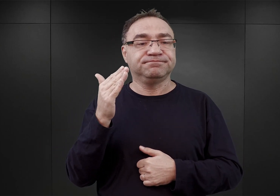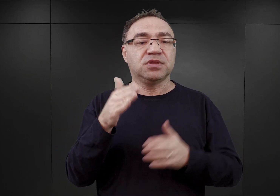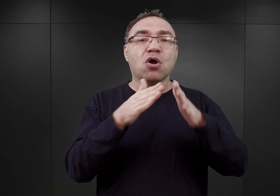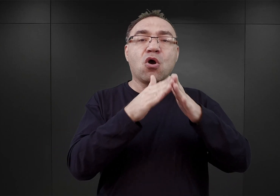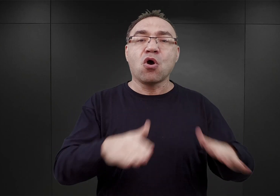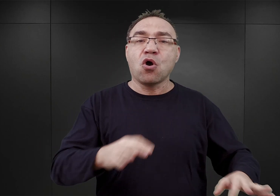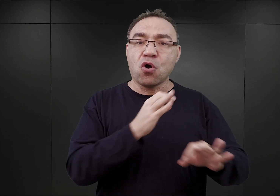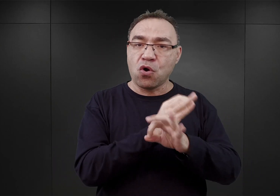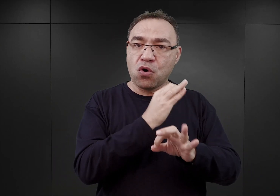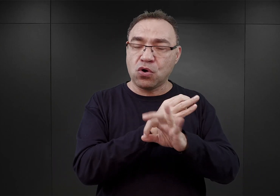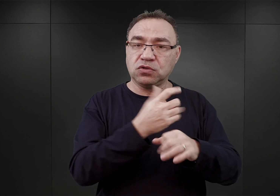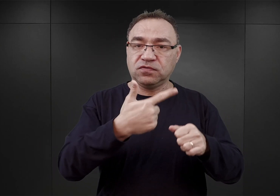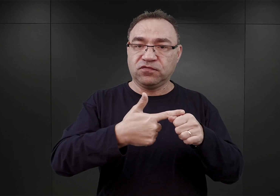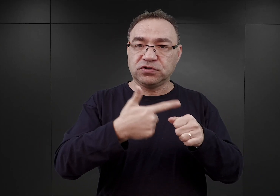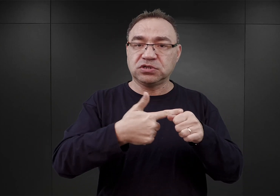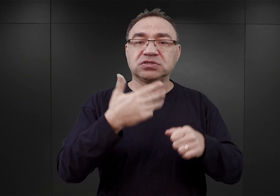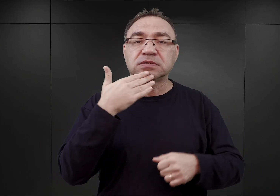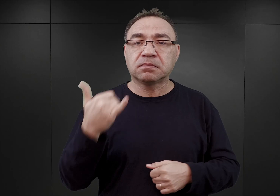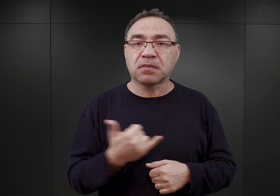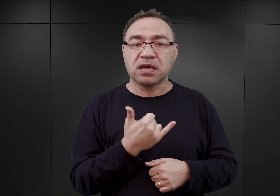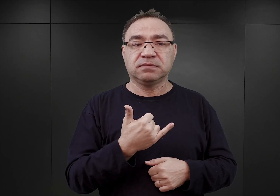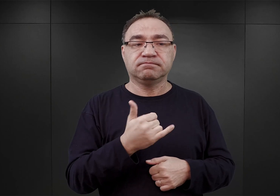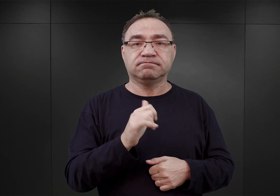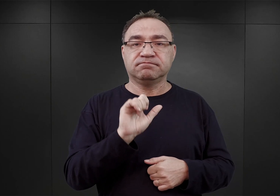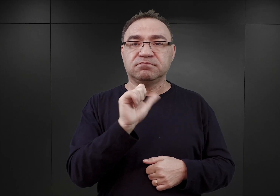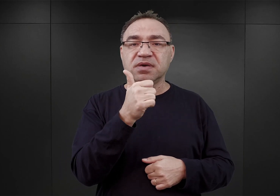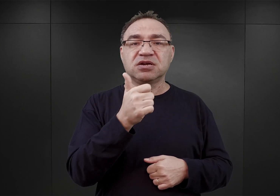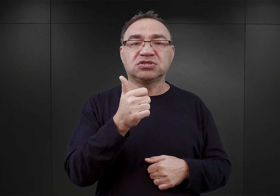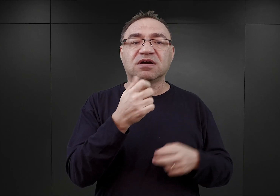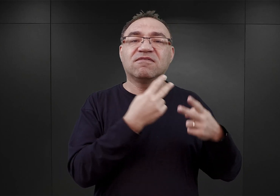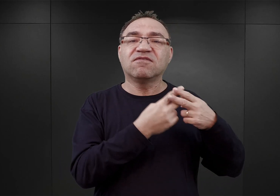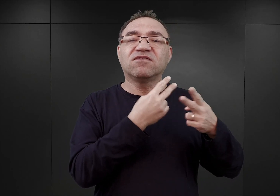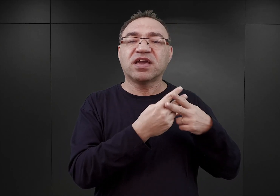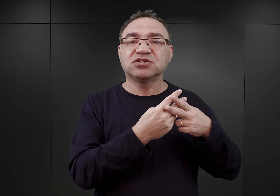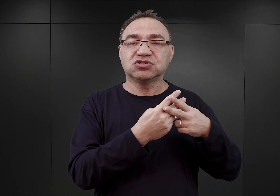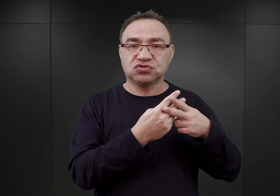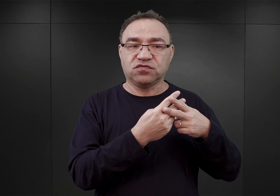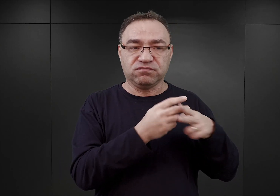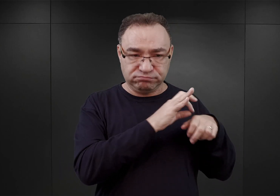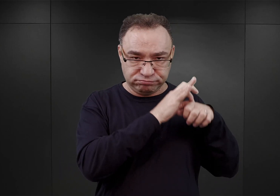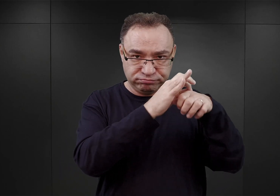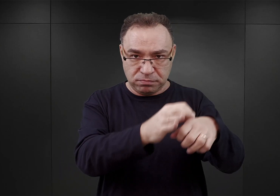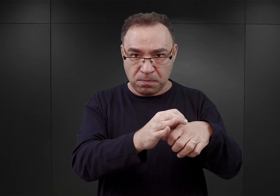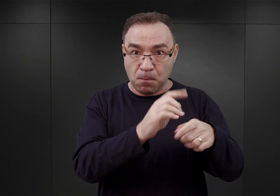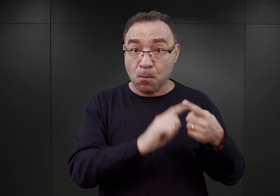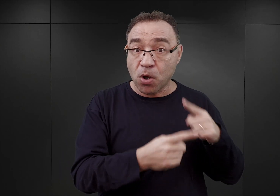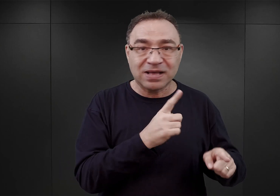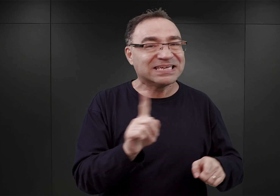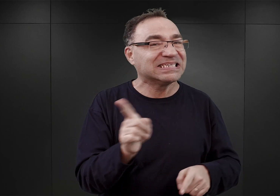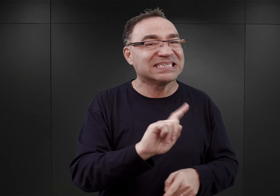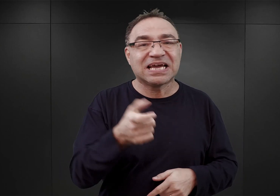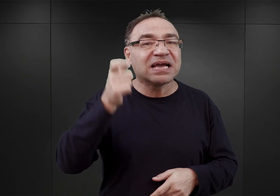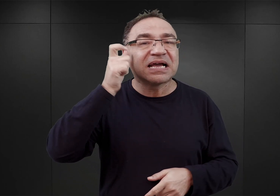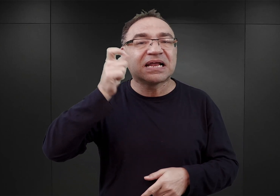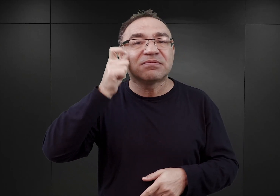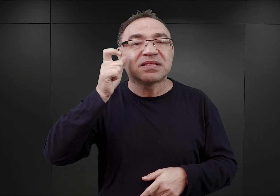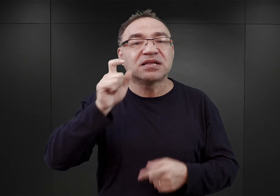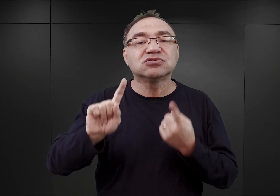20 maja skierowano pierwszych więźniów. Z tym, że nie byli to więźniowie polityczni, lecz więźniowie kryminalni, byli to Niemcy,